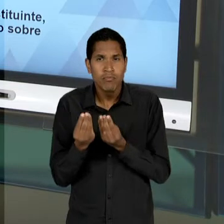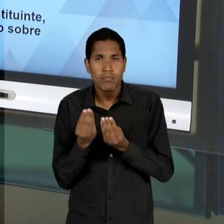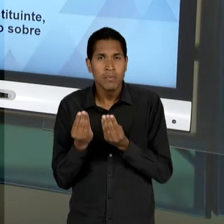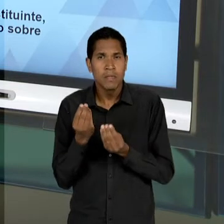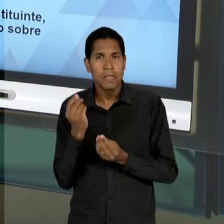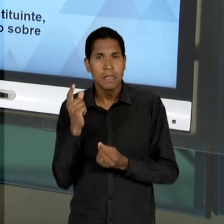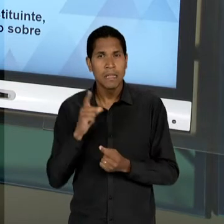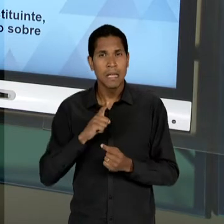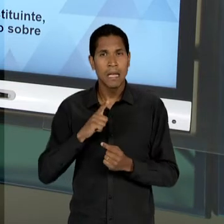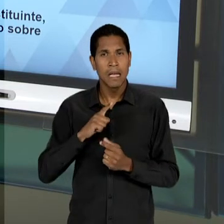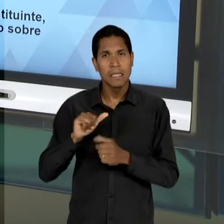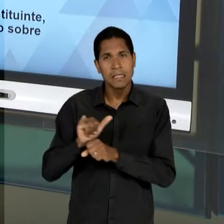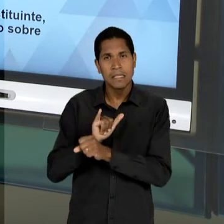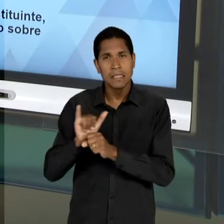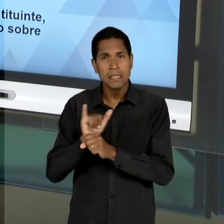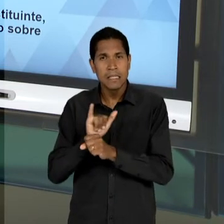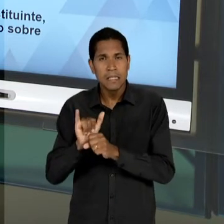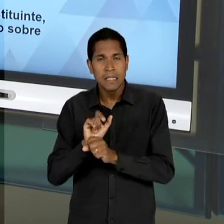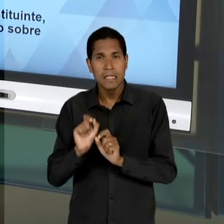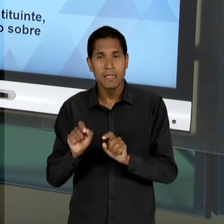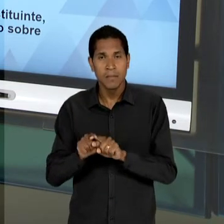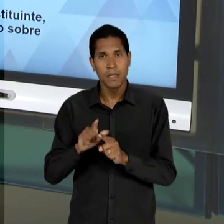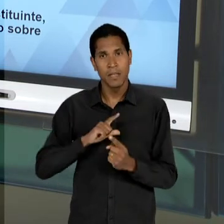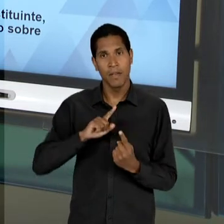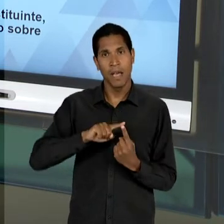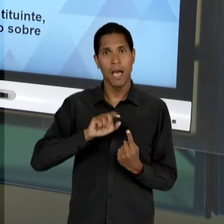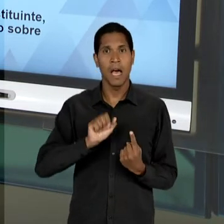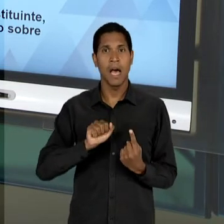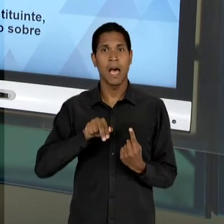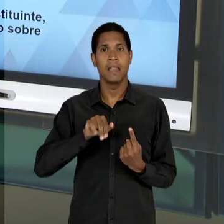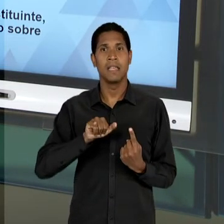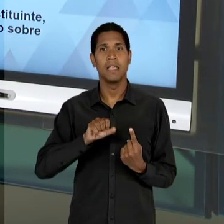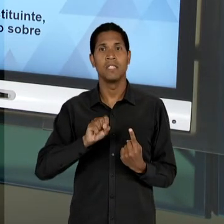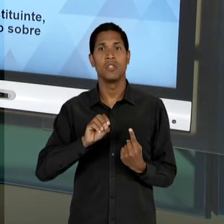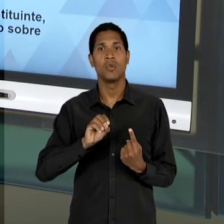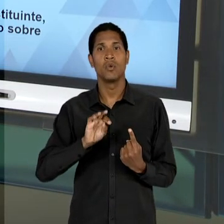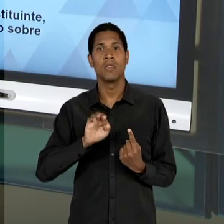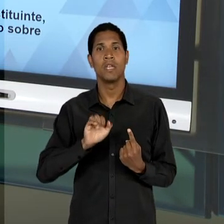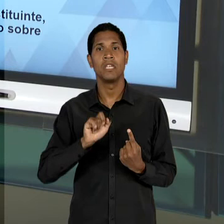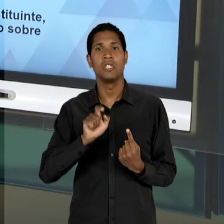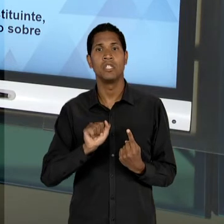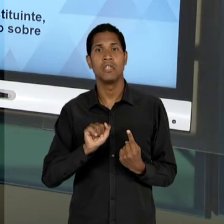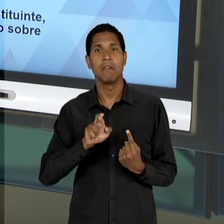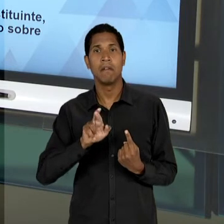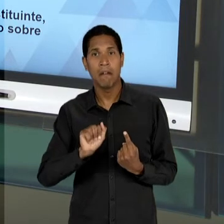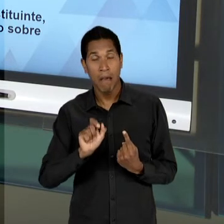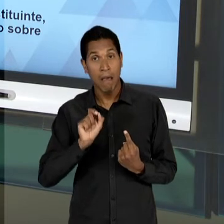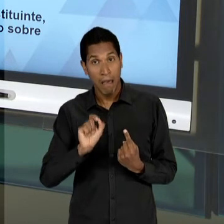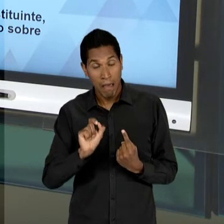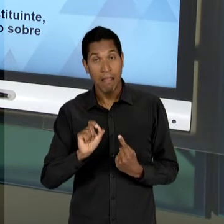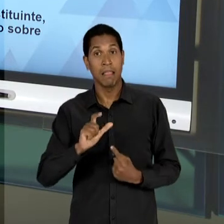EXEMPLO, PRINCIPALMENTE, ANÍSIO TEIXEIRA, VAI SER UM DOS GRANDES... UM DOS GRANDES MEMBROS DESSA